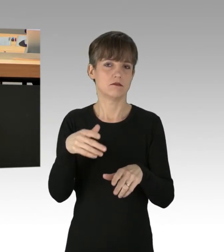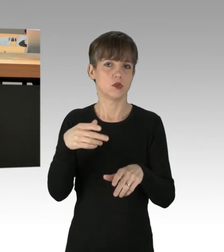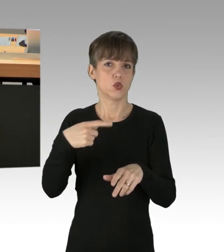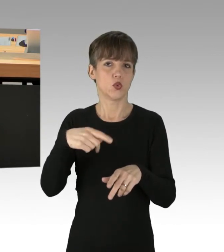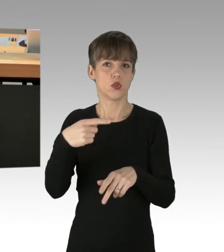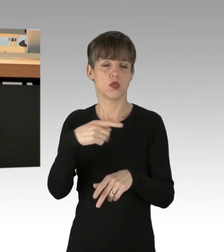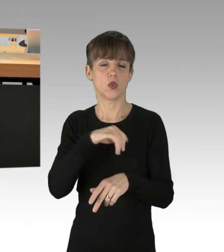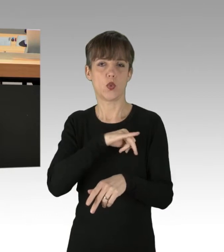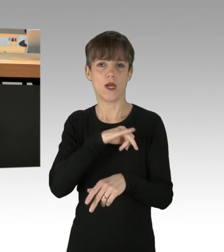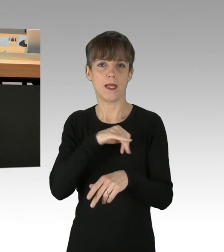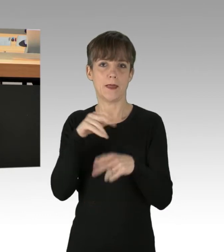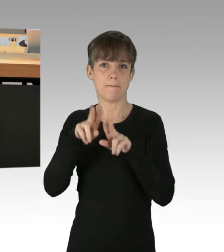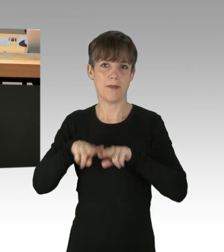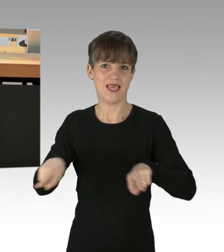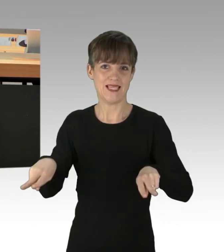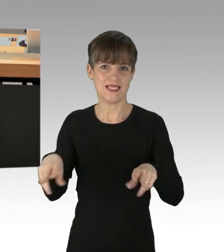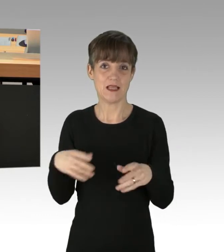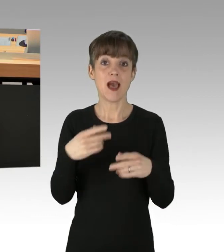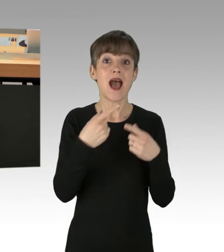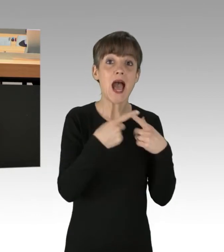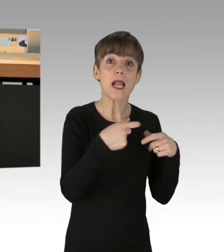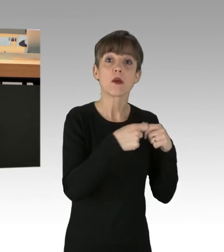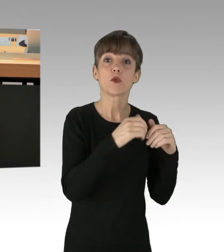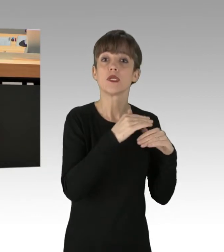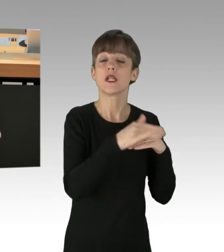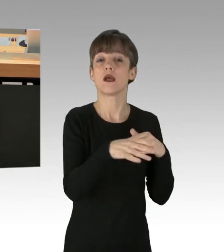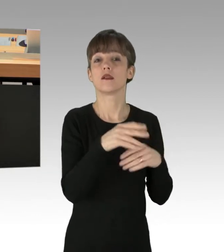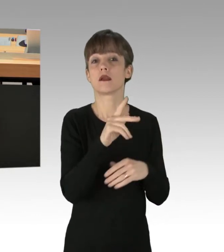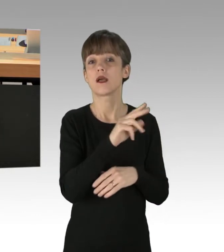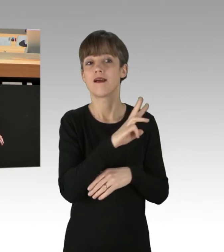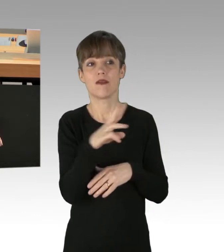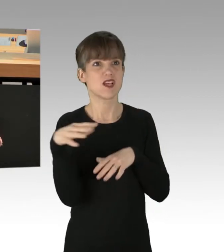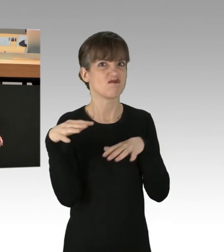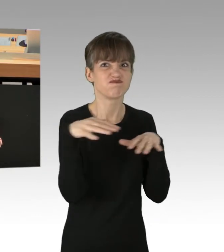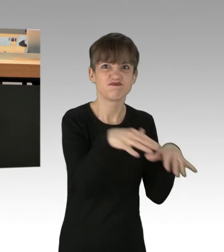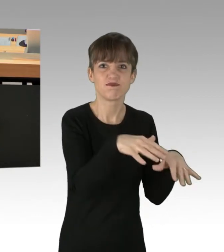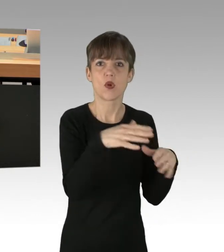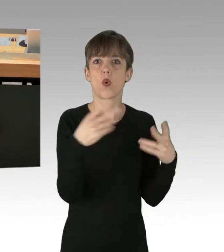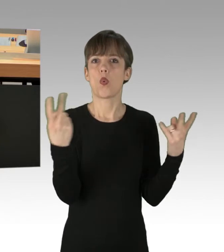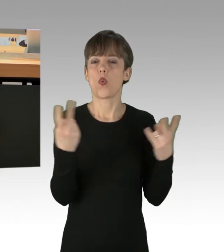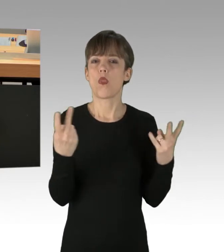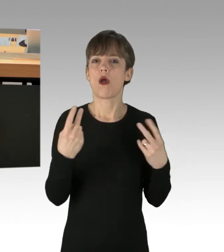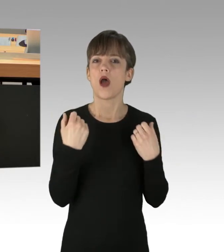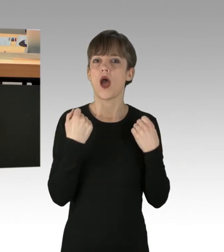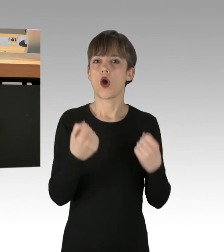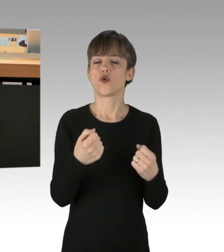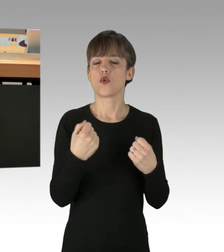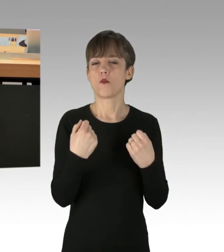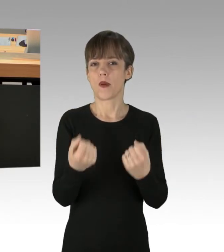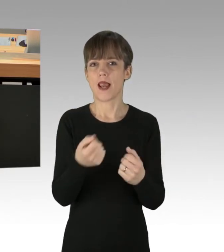In anderen Bundesländern werden sogar Kraftwerksgelände gestürmt oder Automobilmesse-Besucher bedrängt. Der Zweck heiligt in den Augen